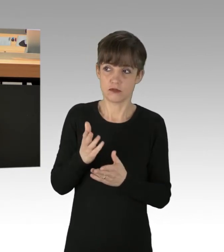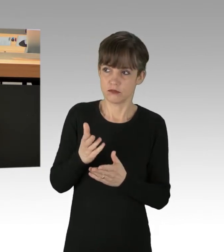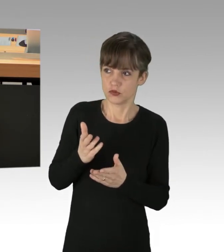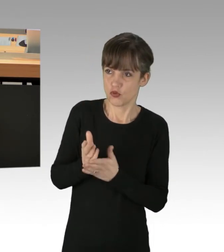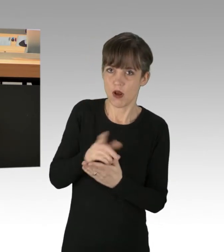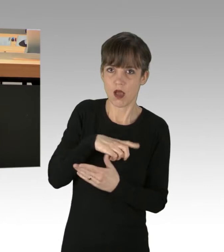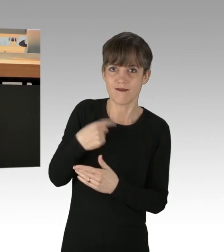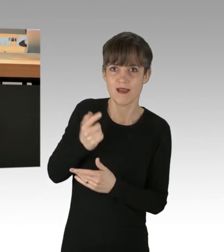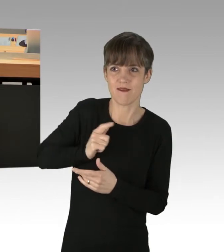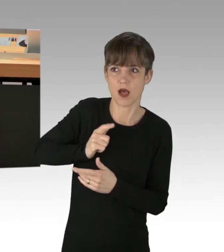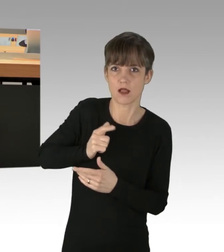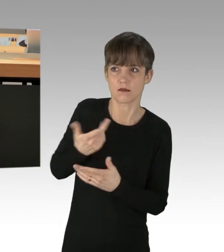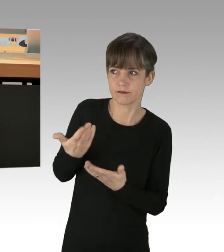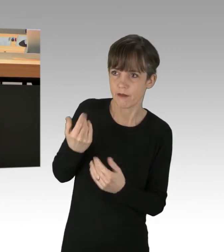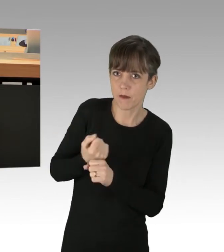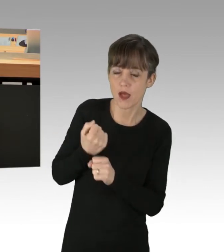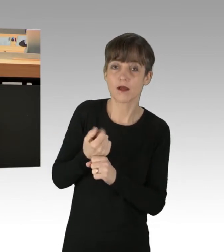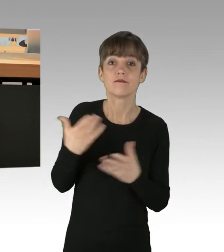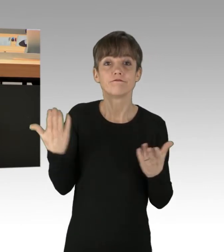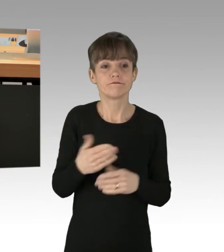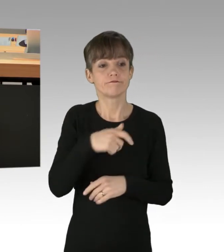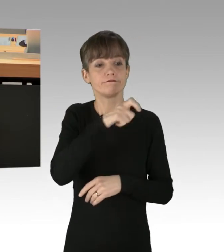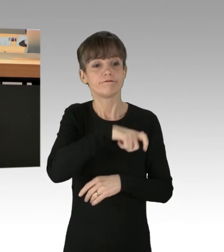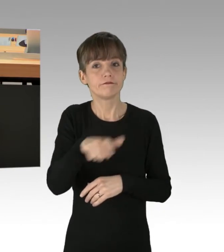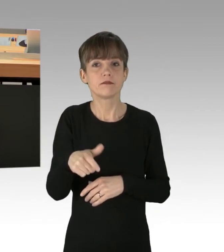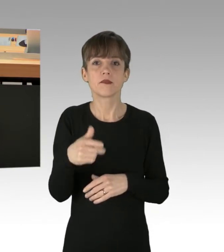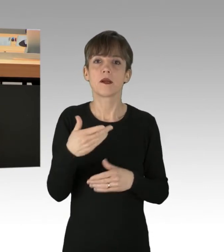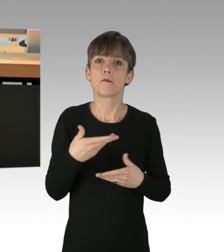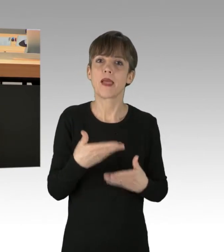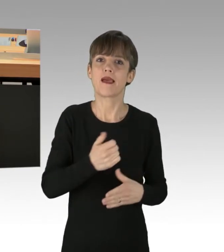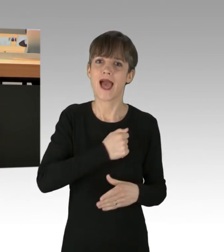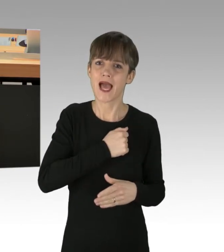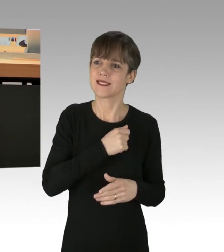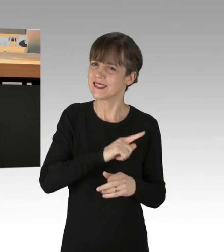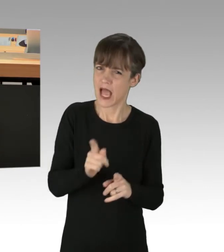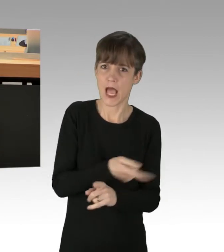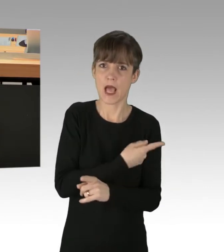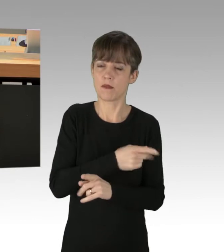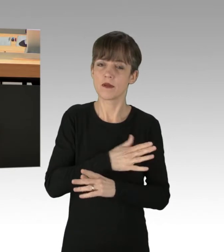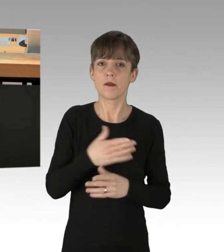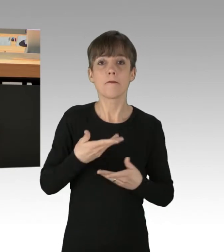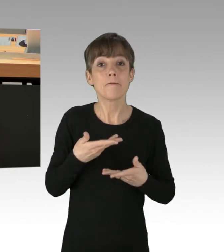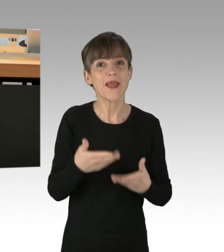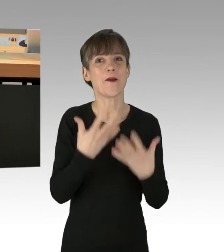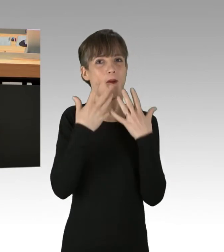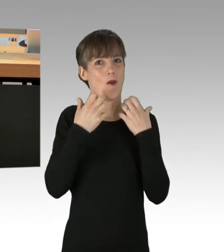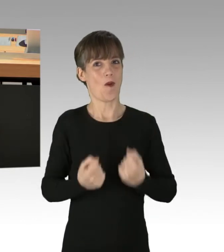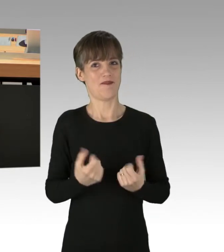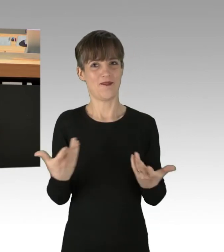Weniger Ängste der Leute vor einem baldigen Tod schüren und vielmehr Hoffnung verbreiten. Wie wäre es zum Beispiel, wenn der Mensch das tut,